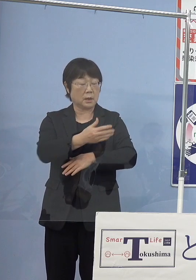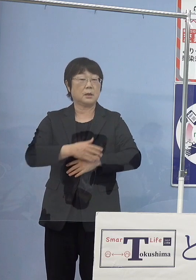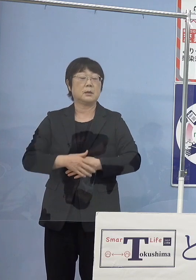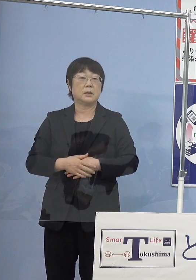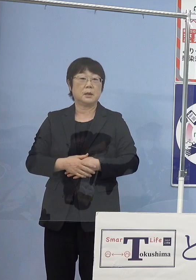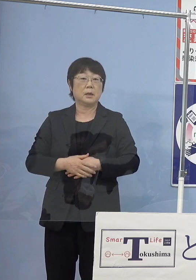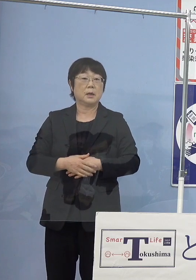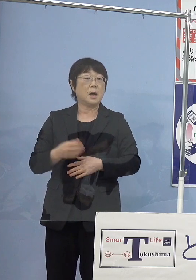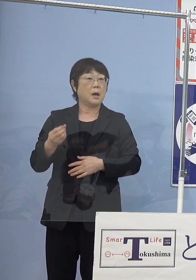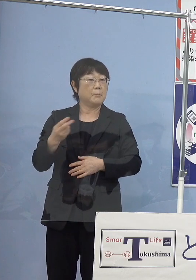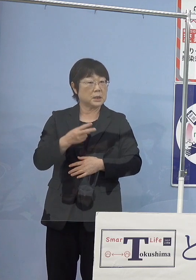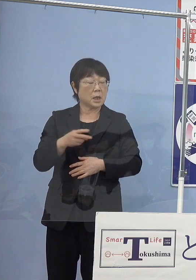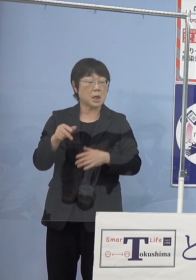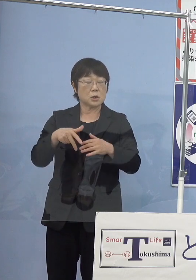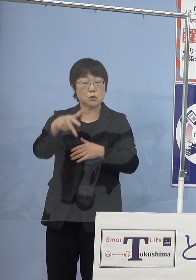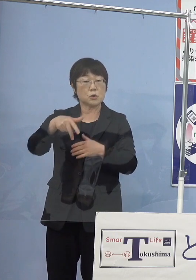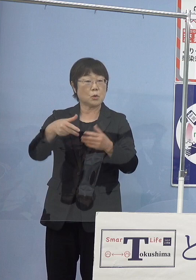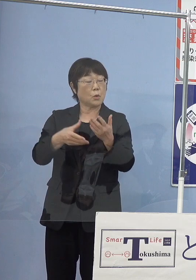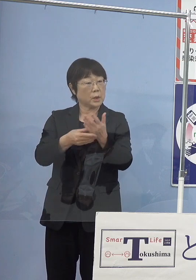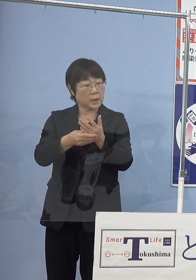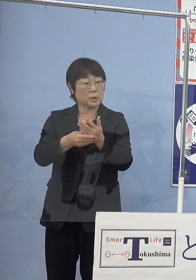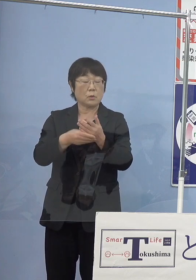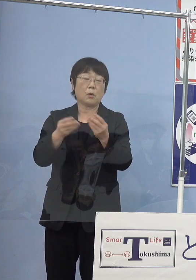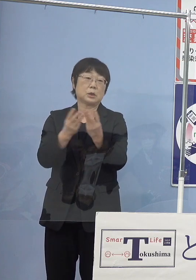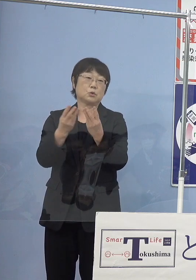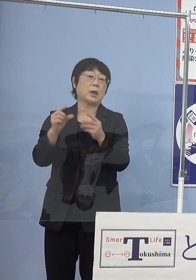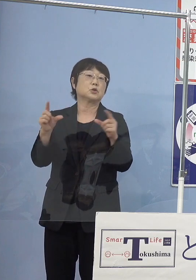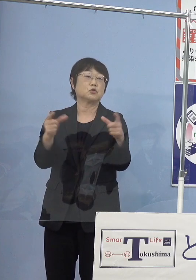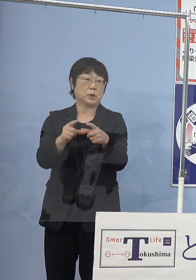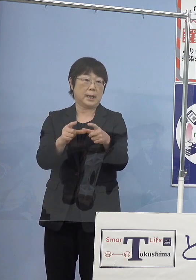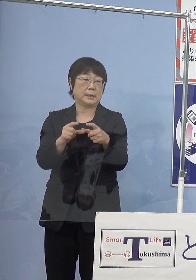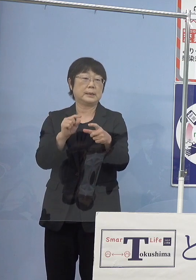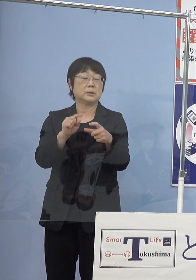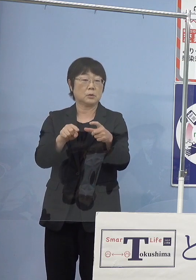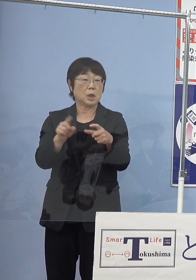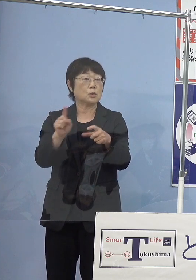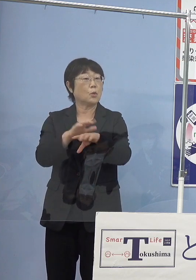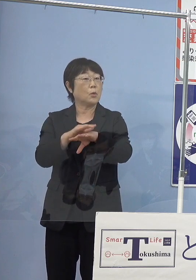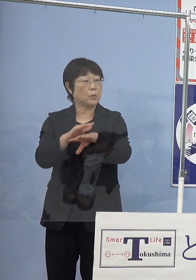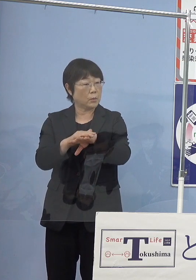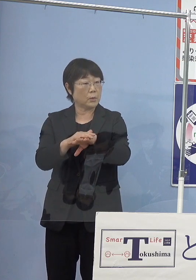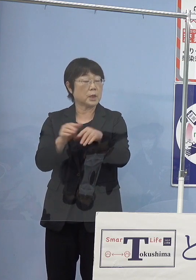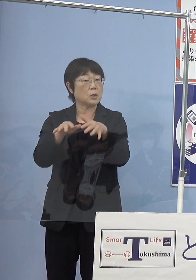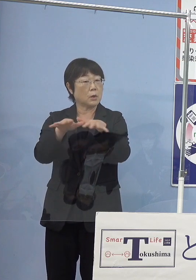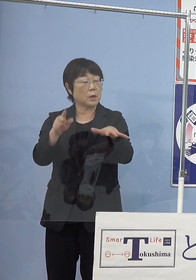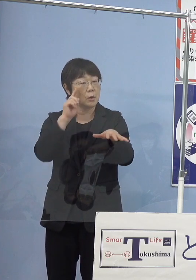まだまだ水素ステーションの数は 少ないと思うんですけれども これについて どのような広がりがあるのでしょうか